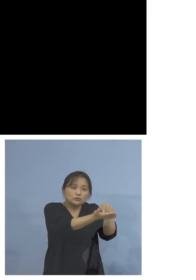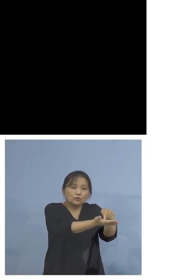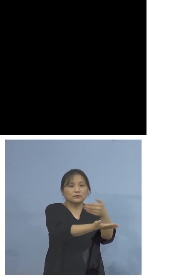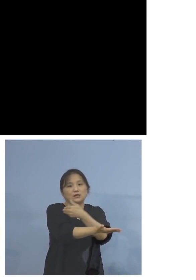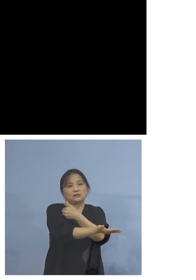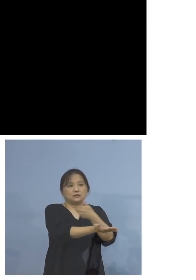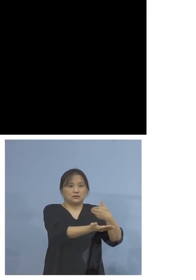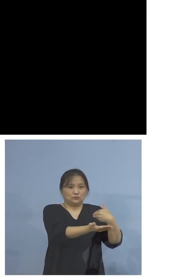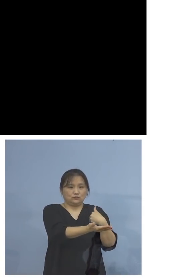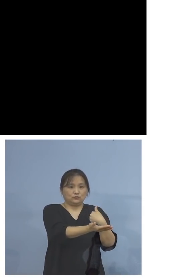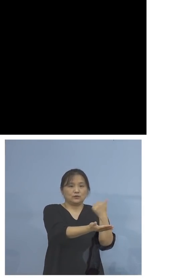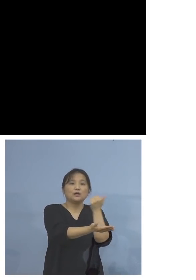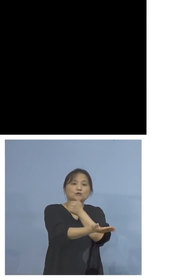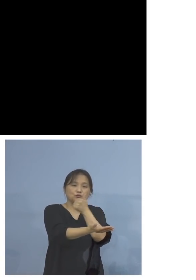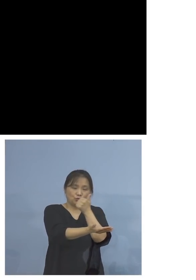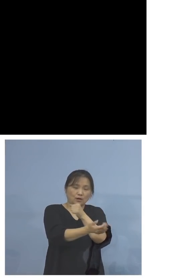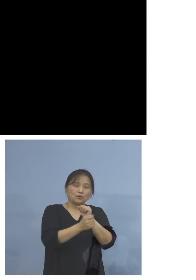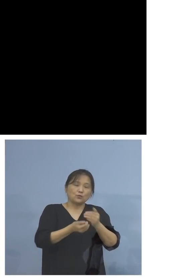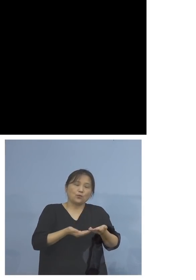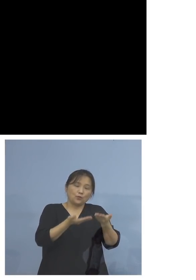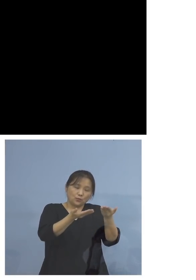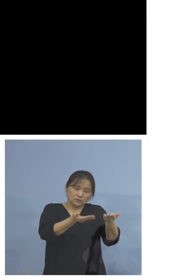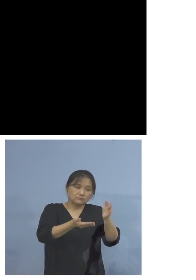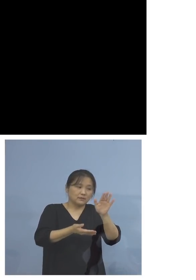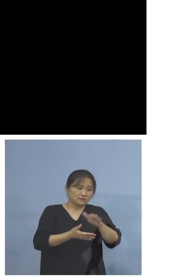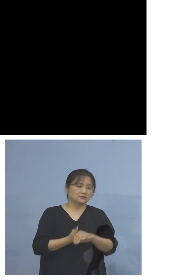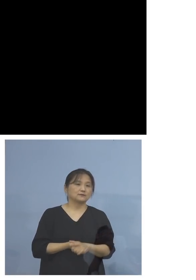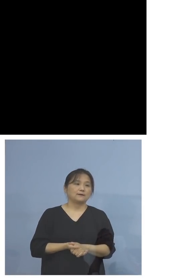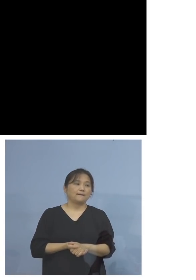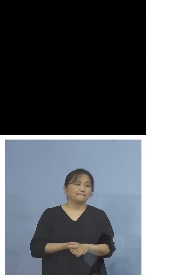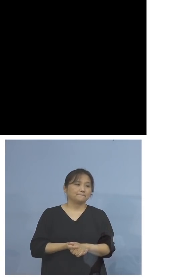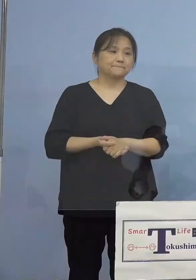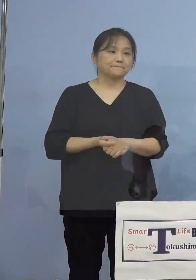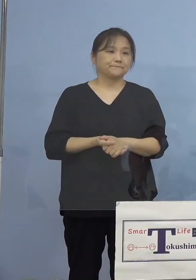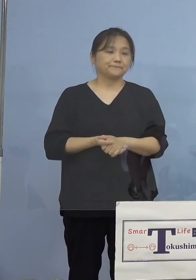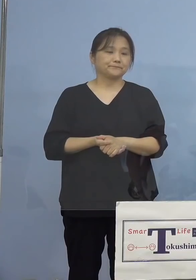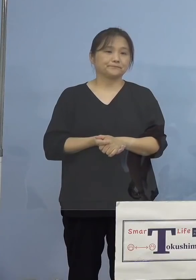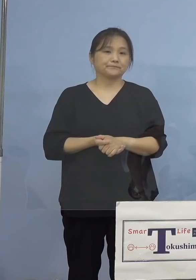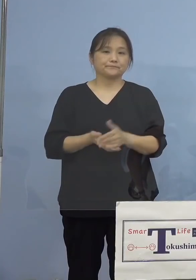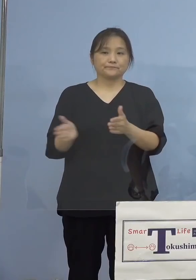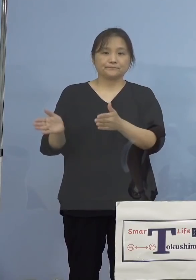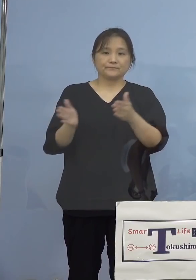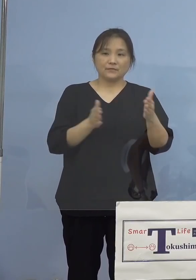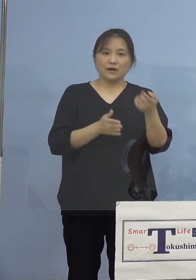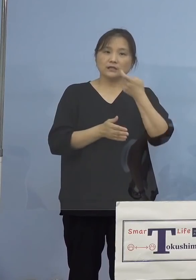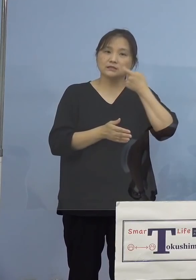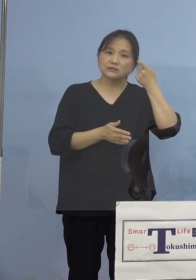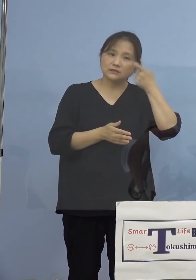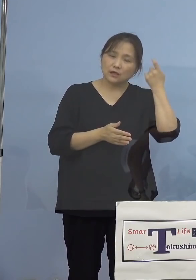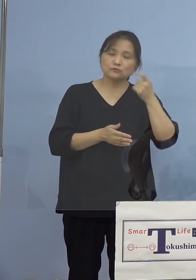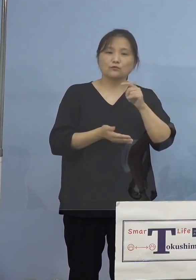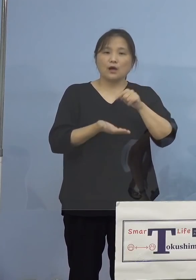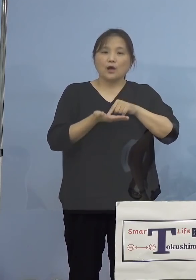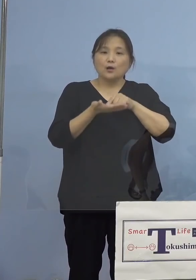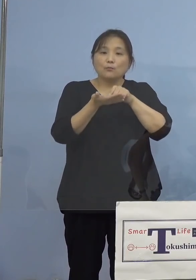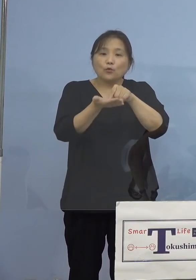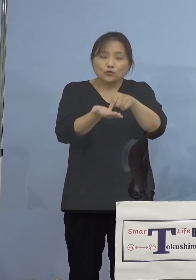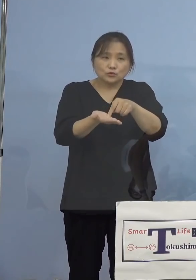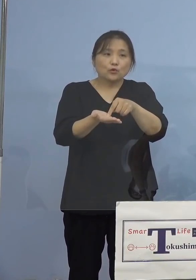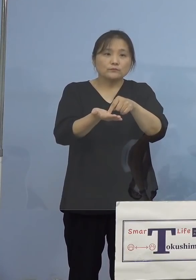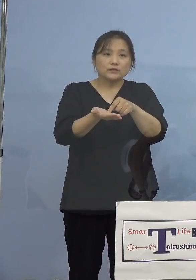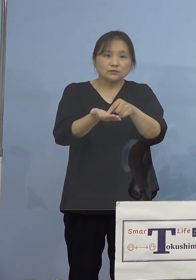ご紹介をさせていただきます では気になるのは申し込みの状況ですよね